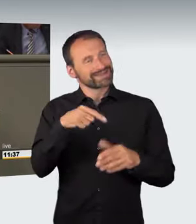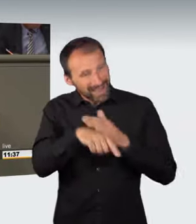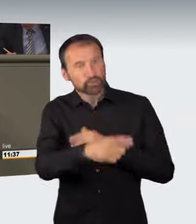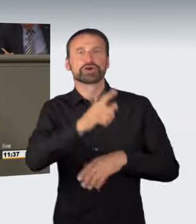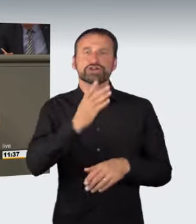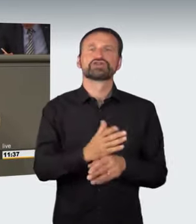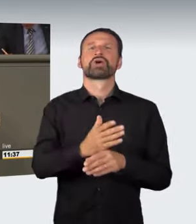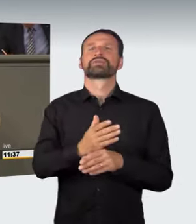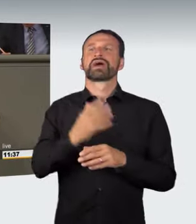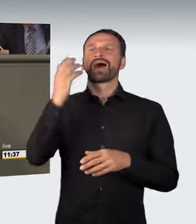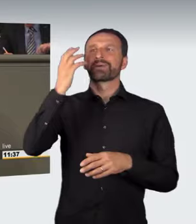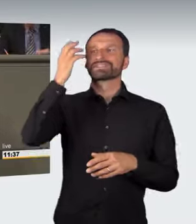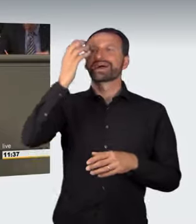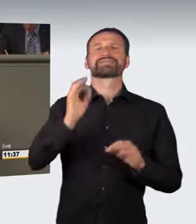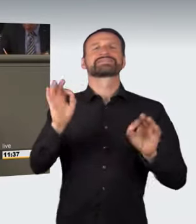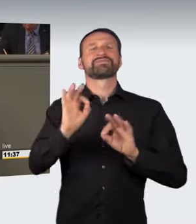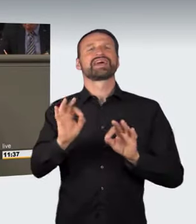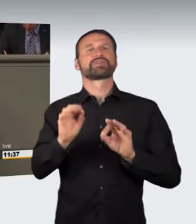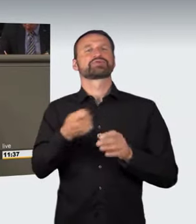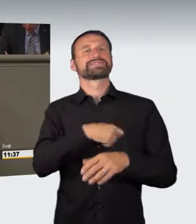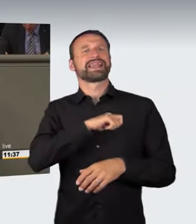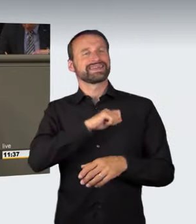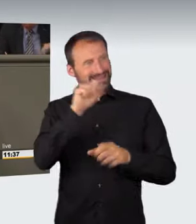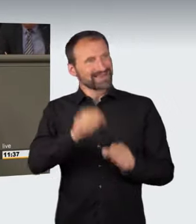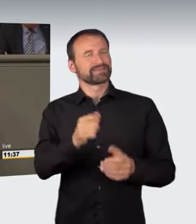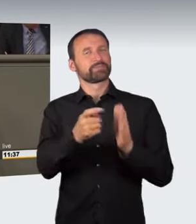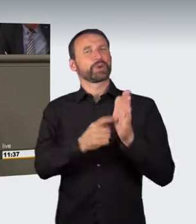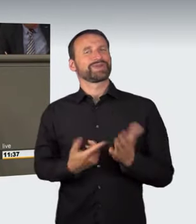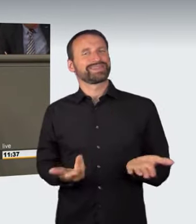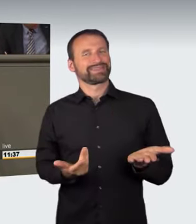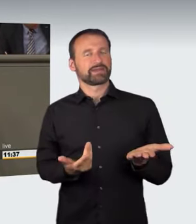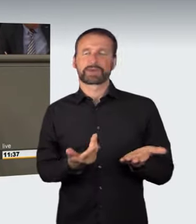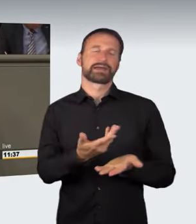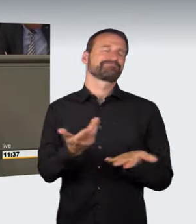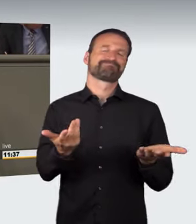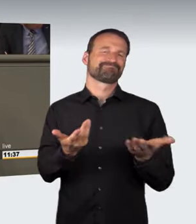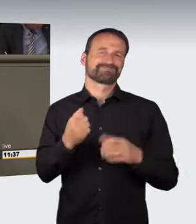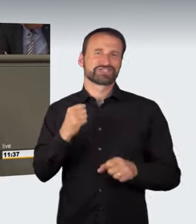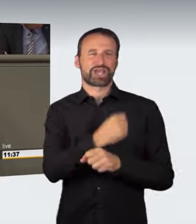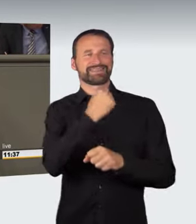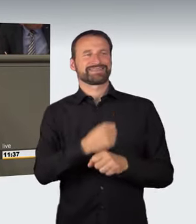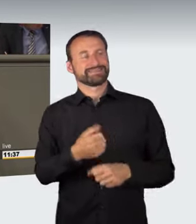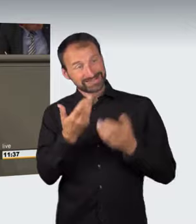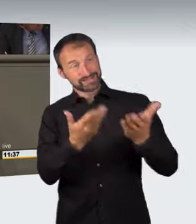Deswegen kann man dem so nicht zustimmen. Spinner gehören nicht hinter das Lenkrad.